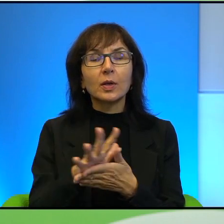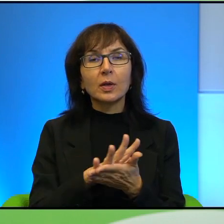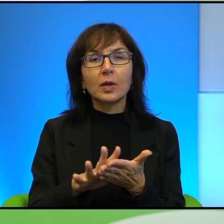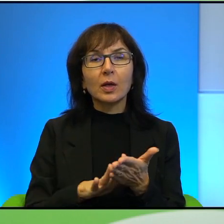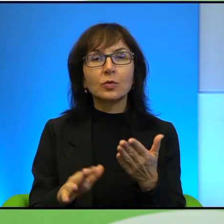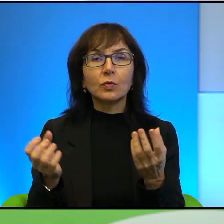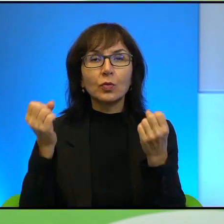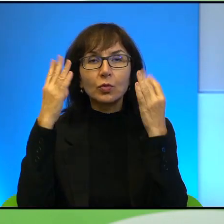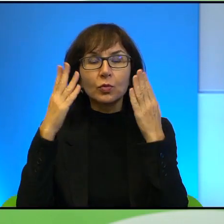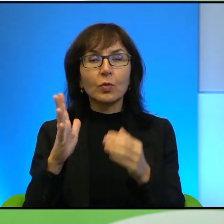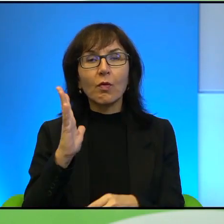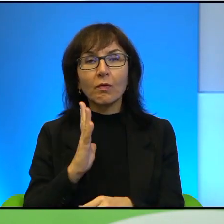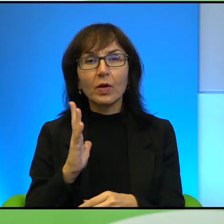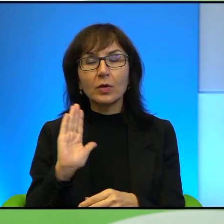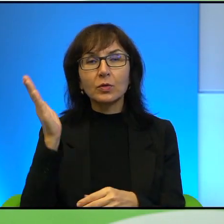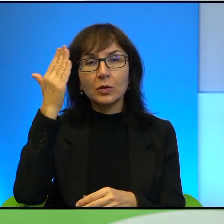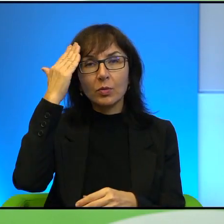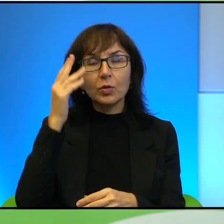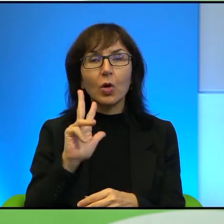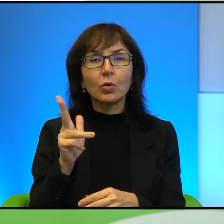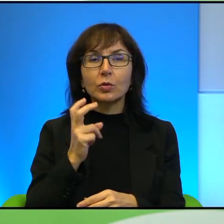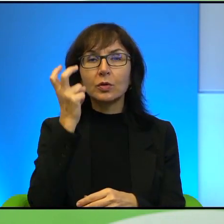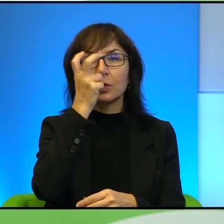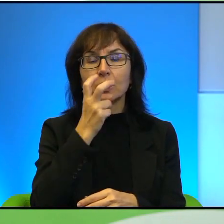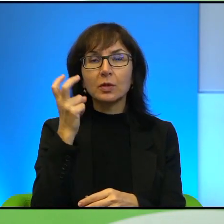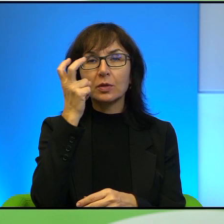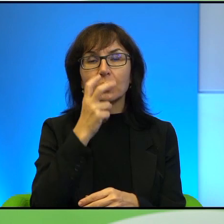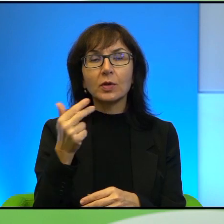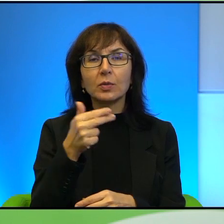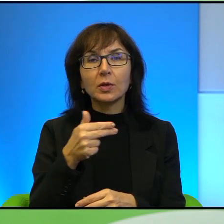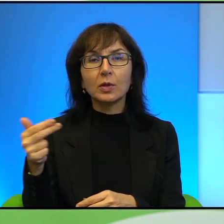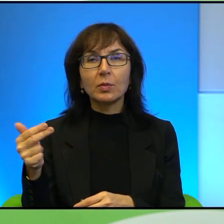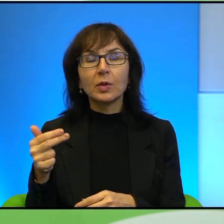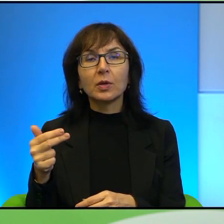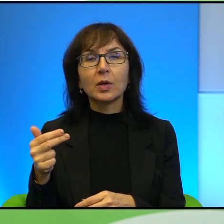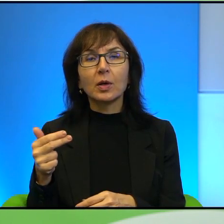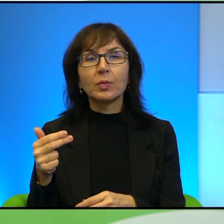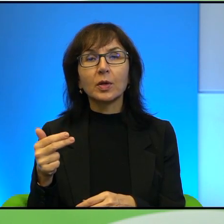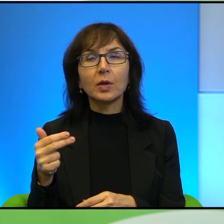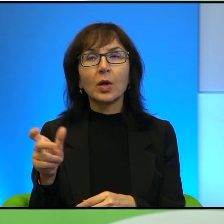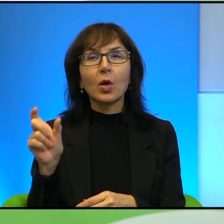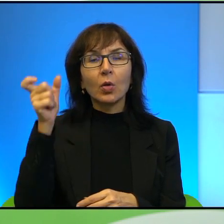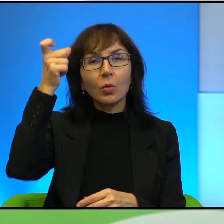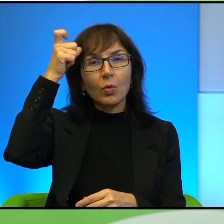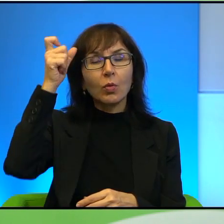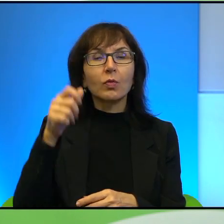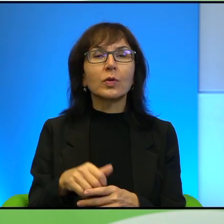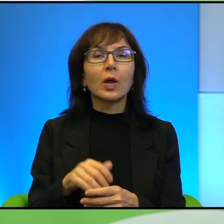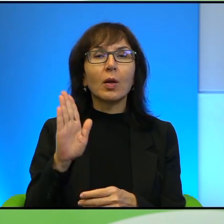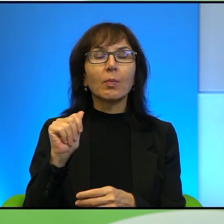z którymi warto się zapoznać, jeżeli ktoś jest zainteresowany tymi tematami. Chyba głównie Balagan, może chyba nawet